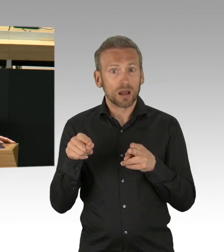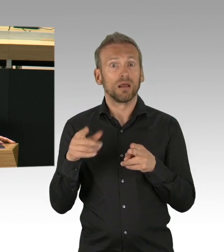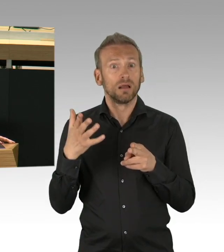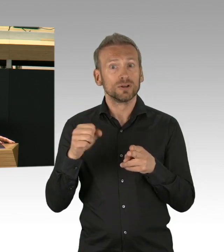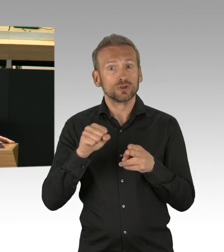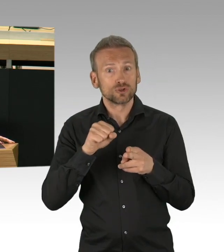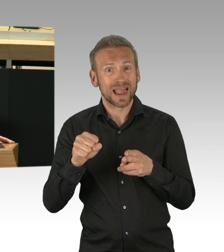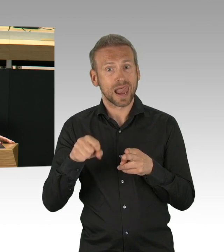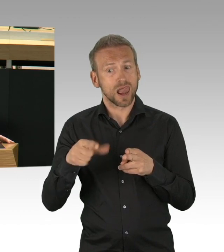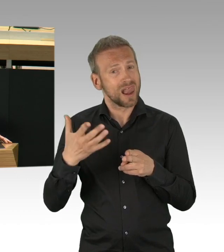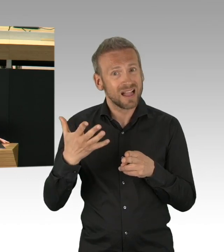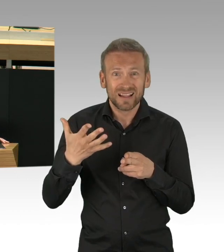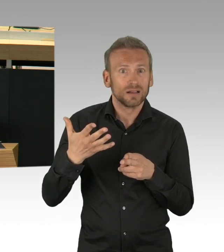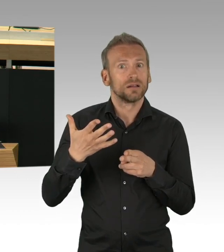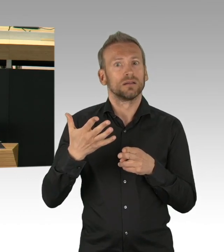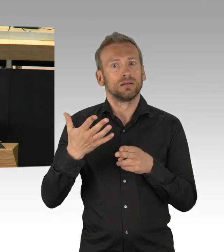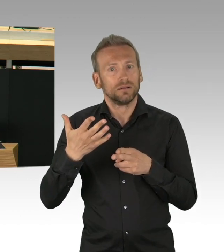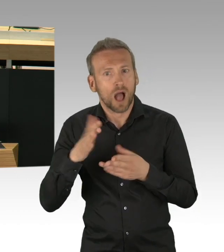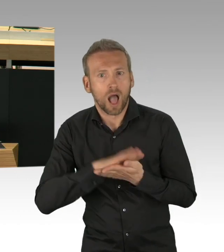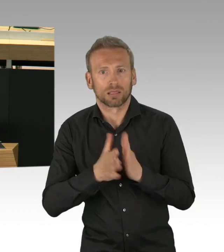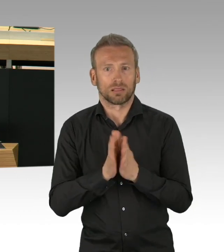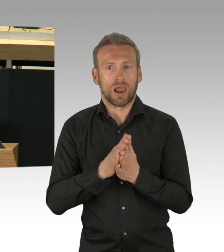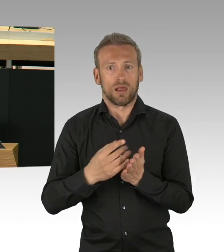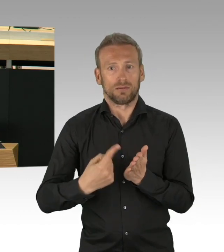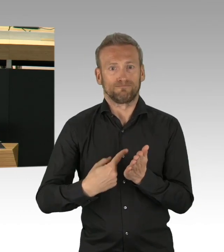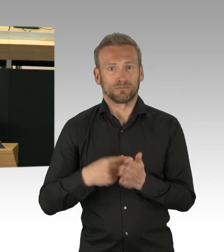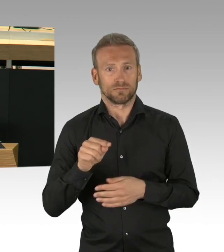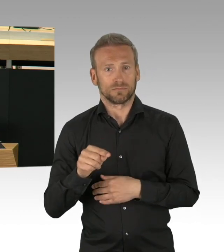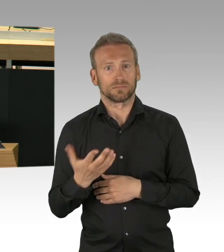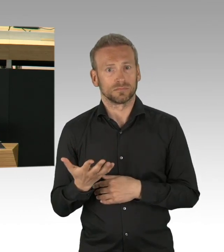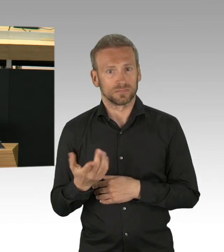in dieser Zeit so deutlich auszubremsen, zeigt, dass wir einiges richtig gemacht haben.